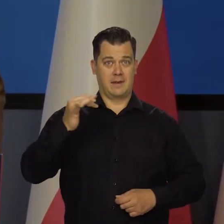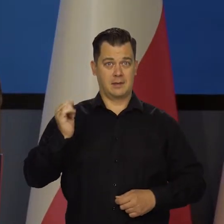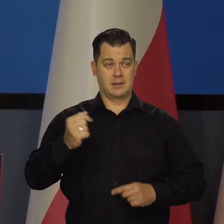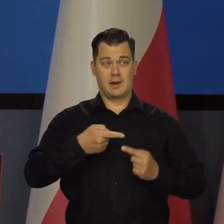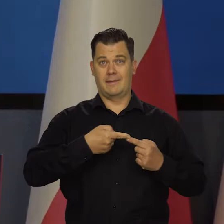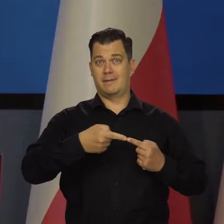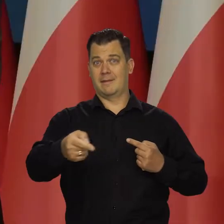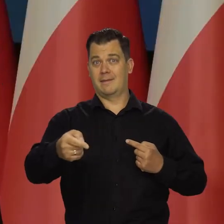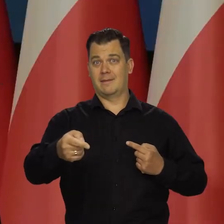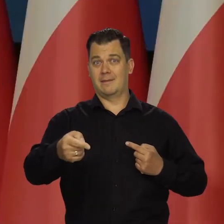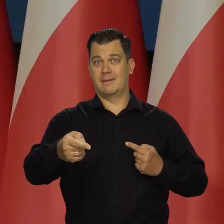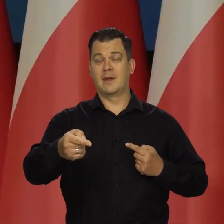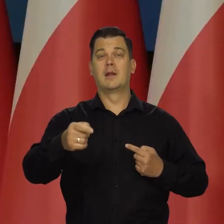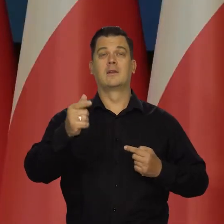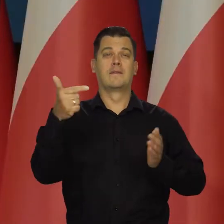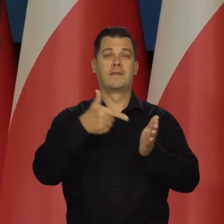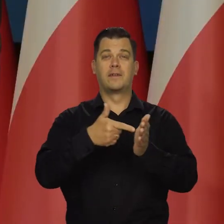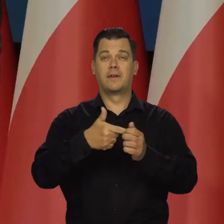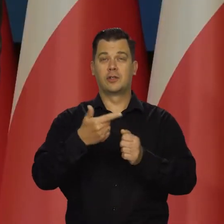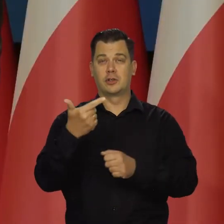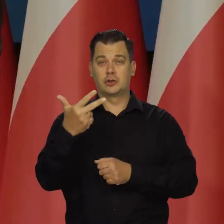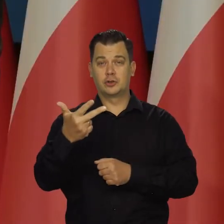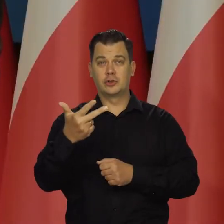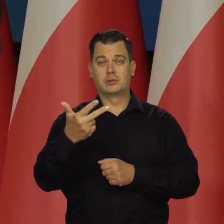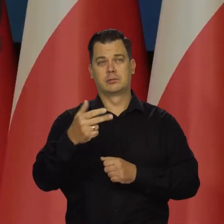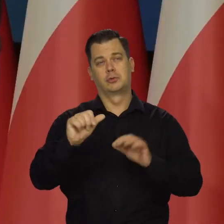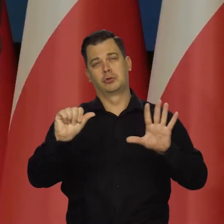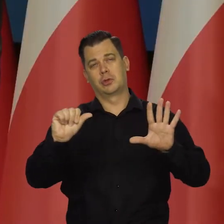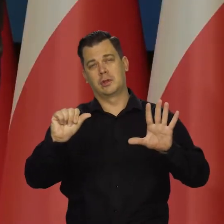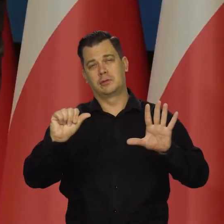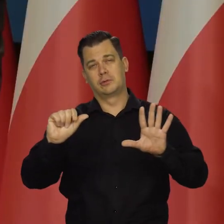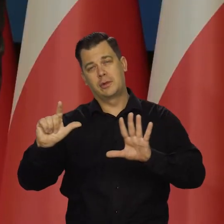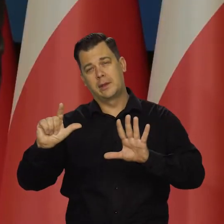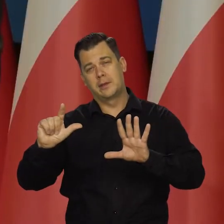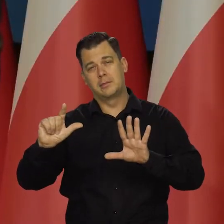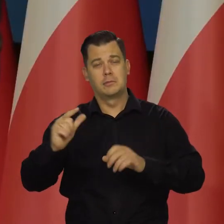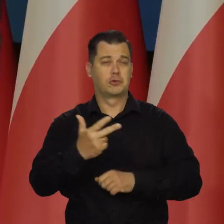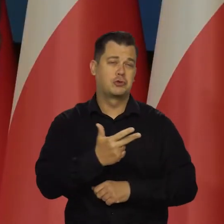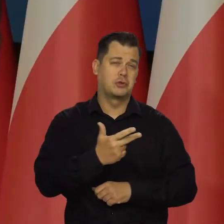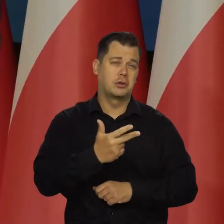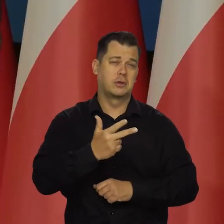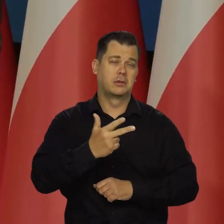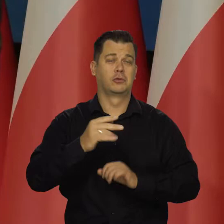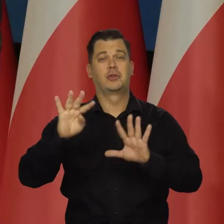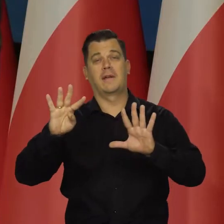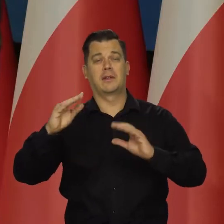będzie w karbach, czy to będzie 6 7, czy to będzie 3, czy to będzie 9,